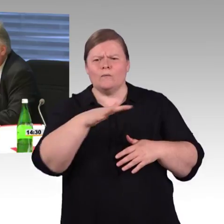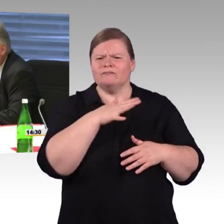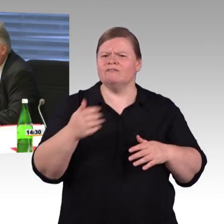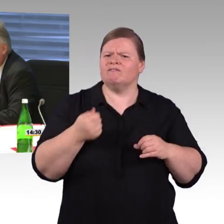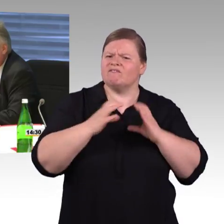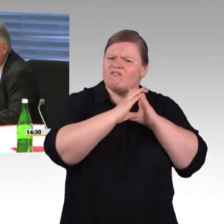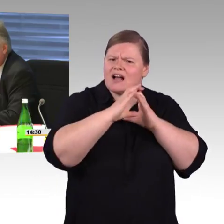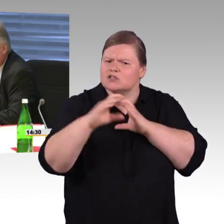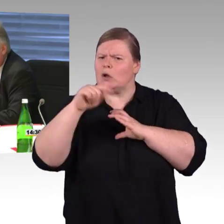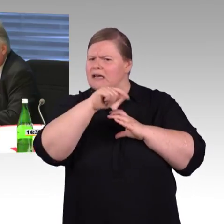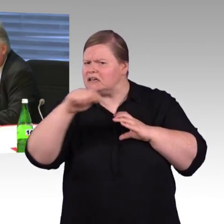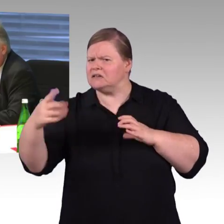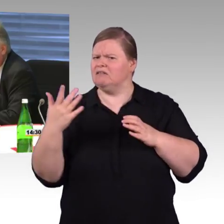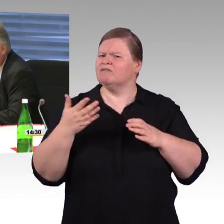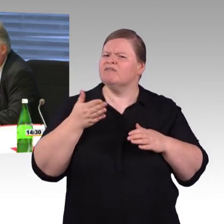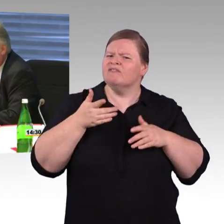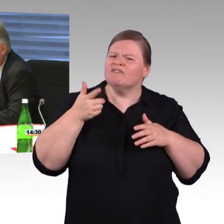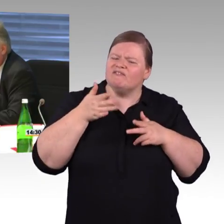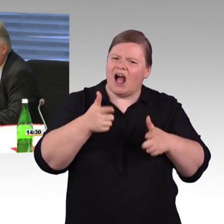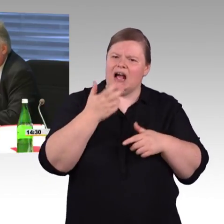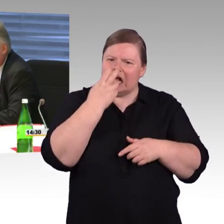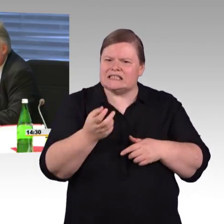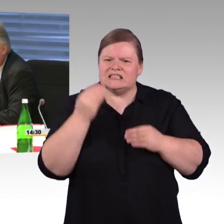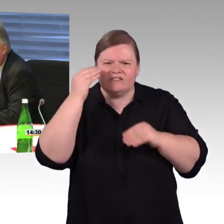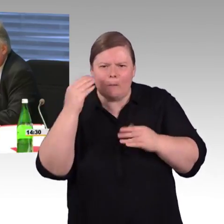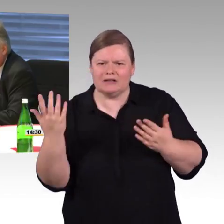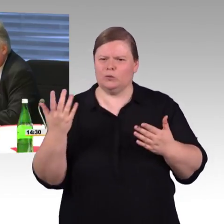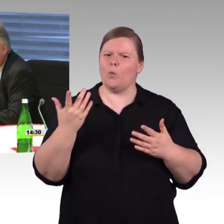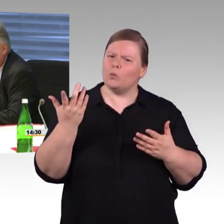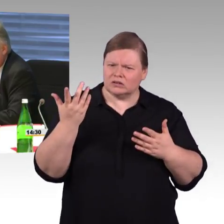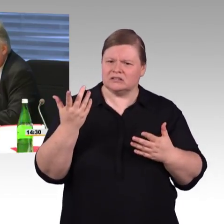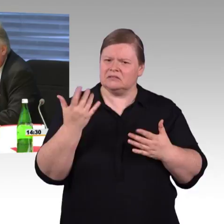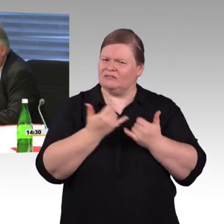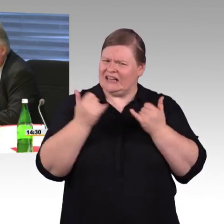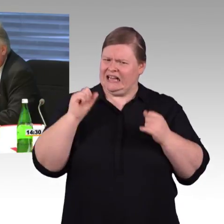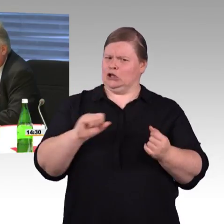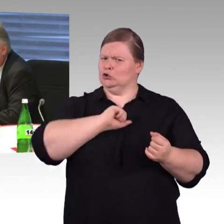Barrierefreiheit für kleine Bahnhöfe unter 1.000 Ein- und Aussteigern.